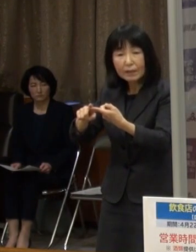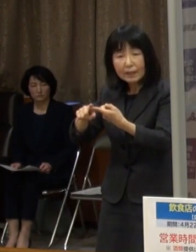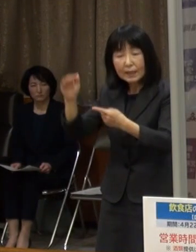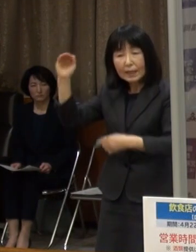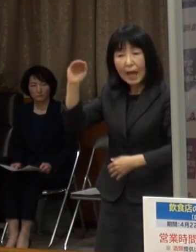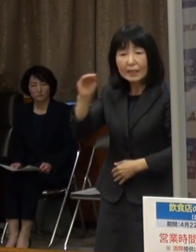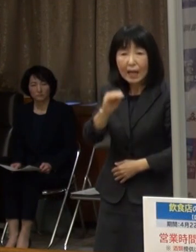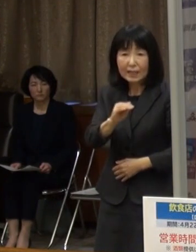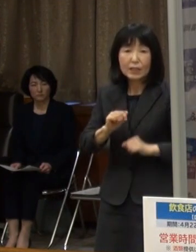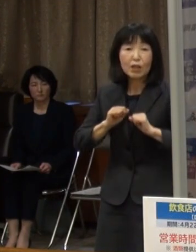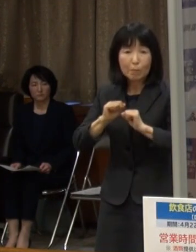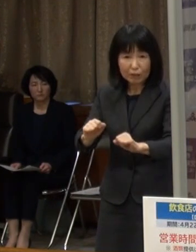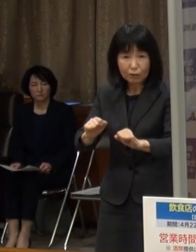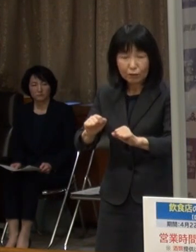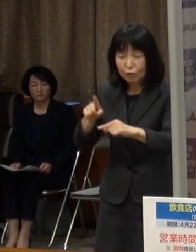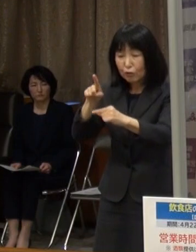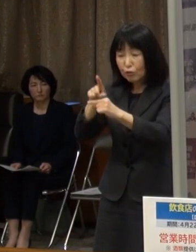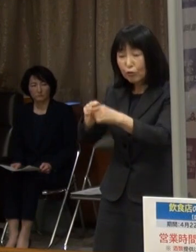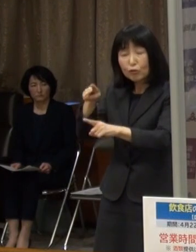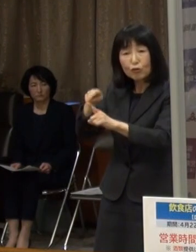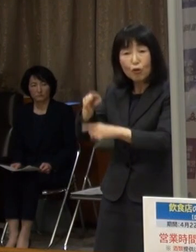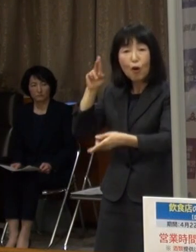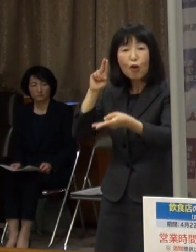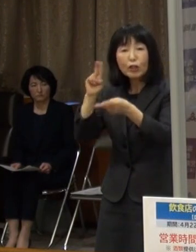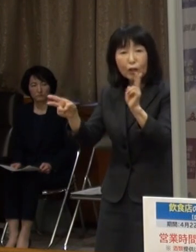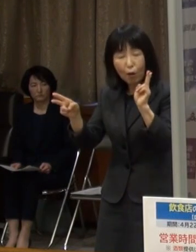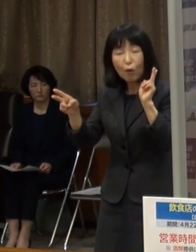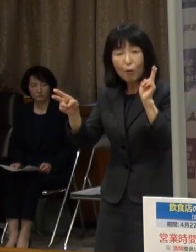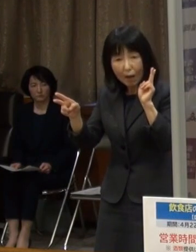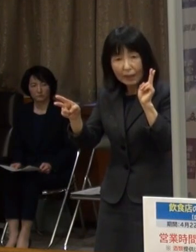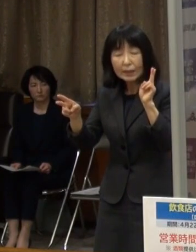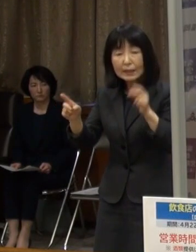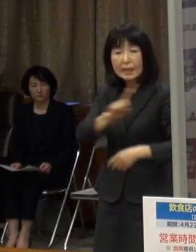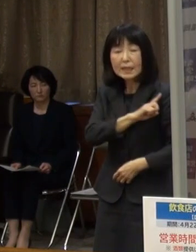中小企業は１日当たり２万５千円から７万５千円